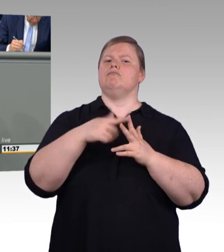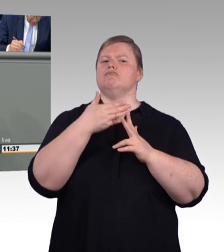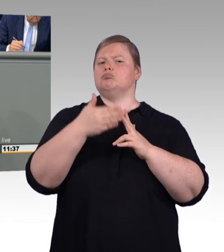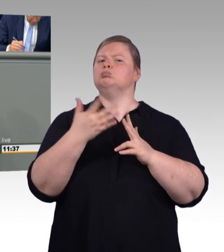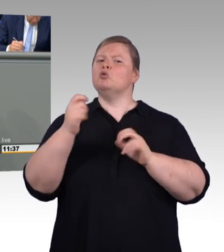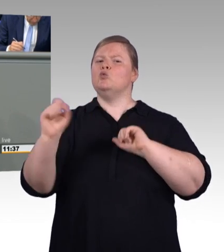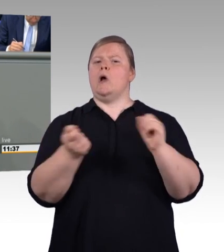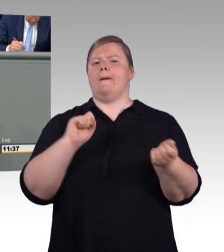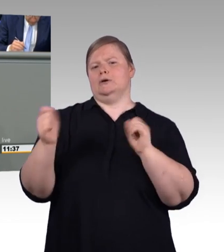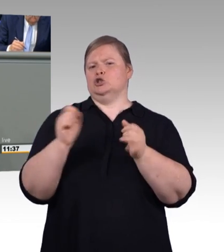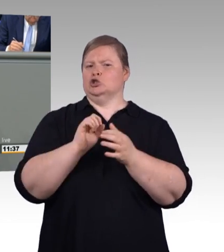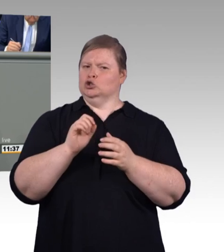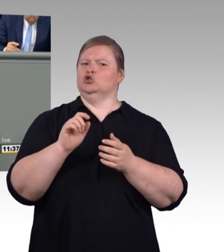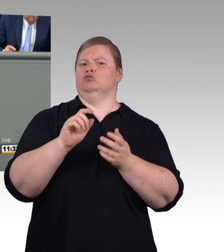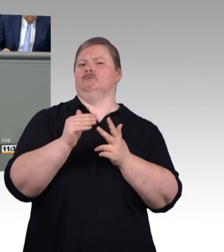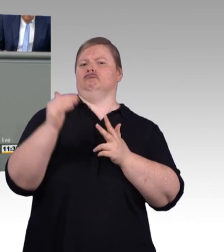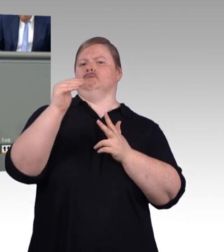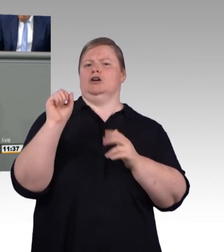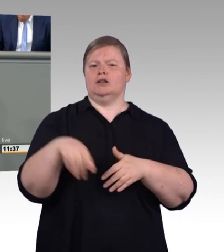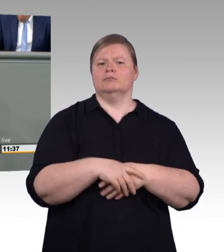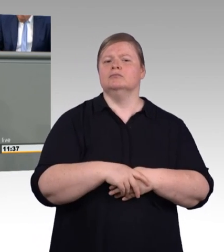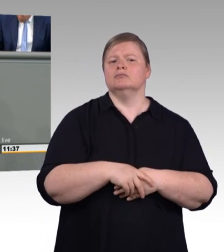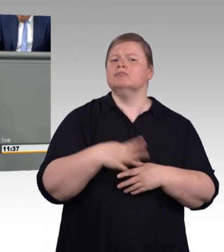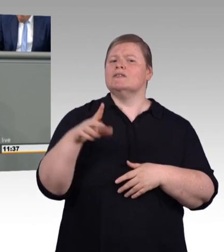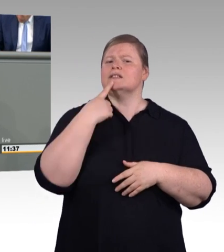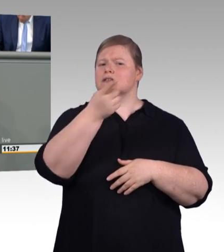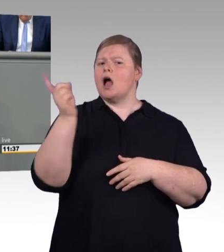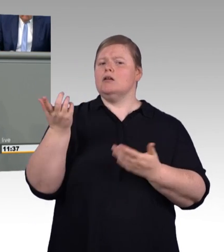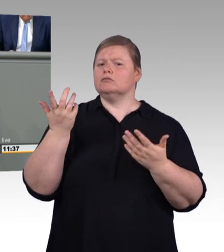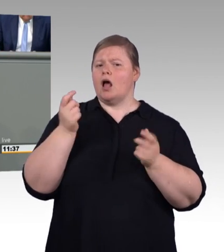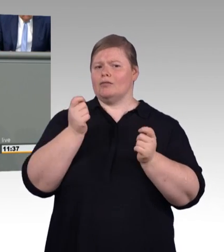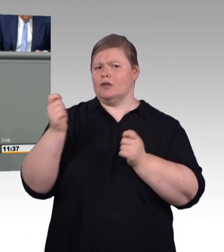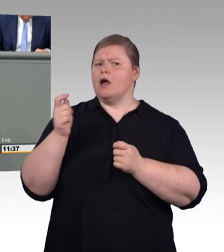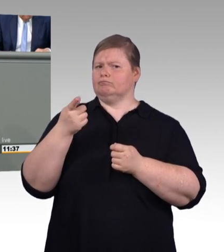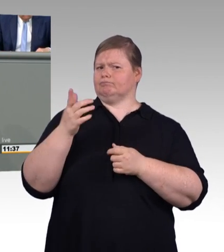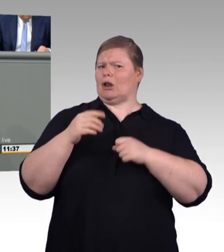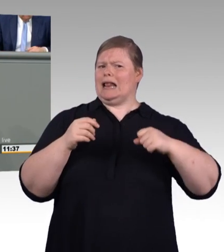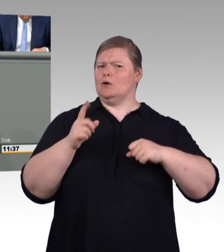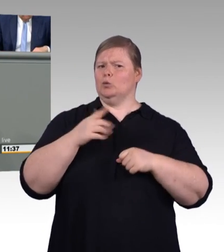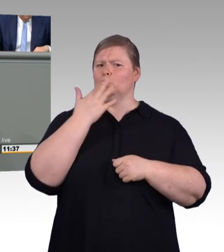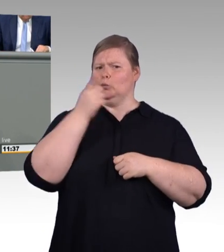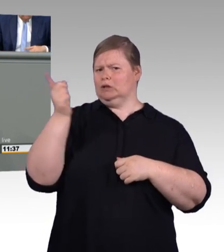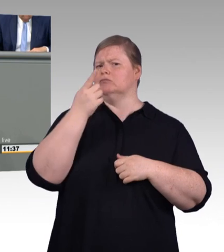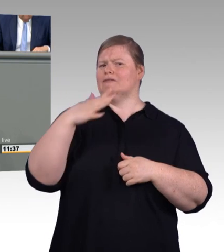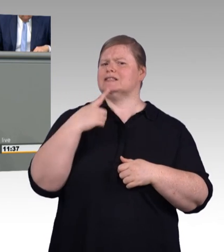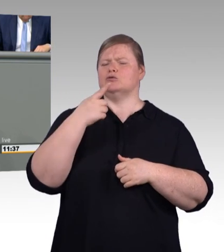Nun könnte man ja denken, das ist aber sehr nett von der Bundesregierung, dass sie nun den Auszubildenden mehr Geld geben will.